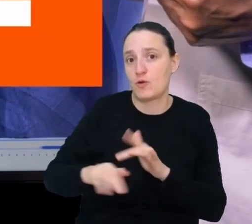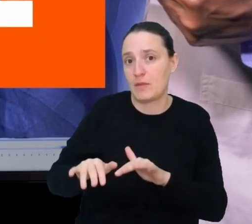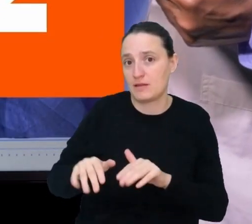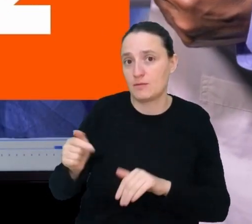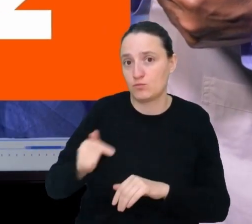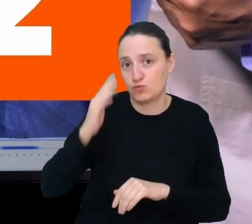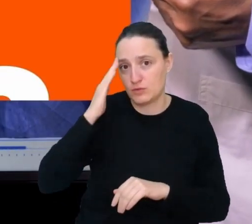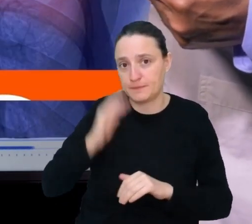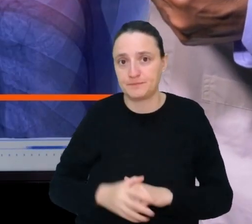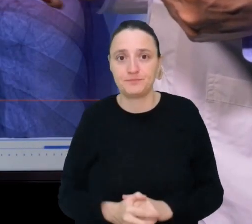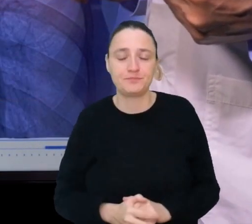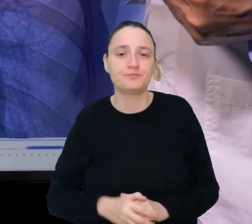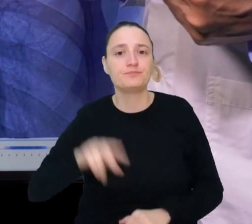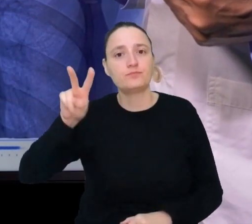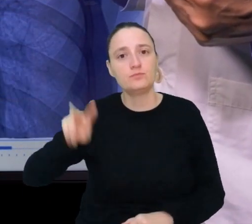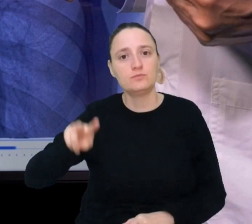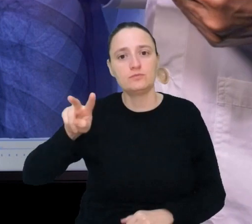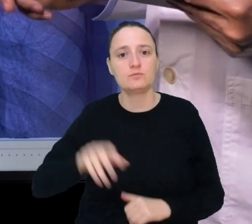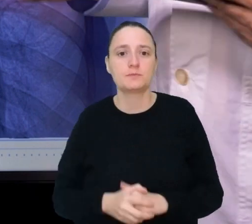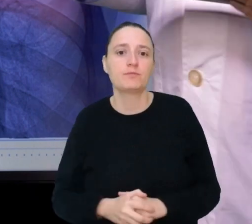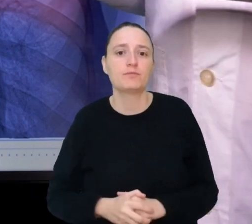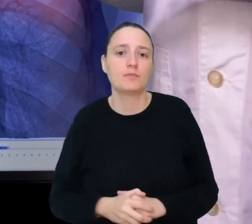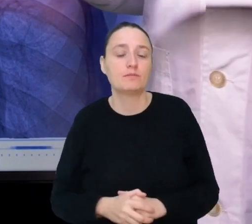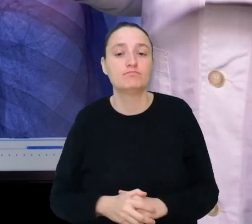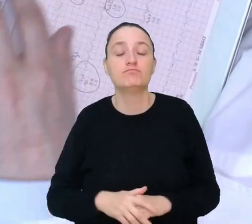Miejsce drugie. Mentor medyczny.